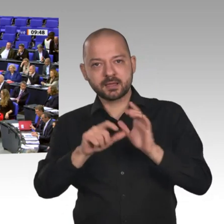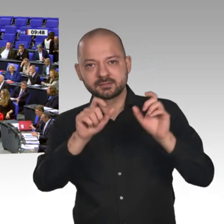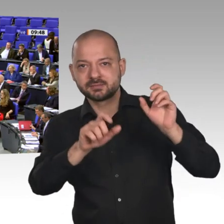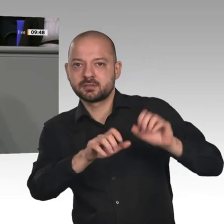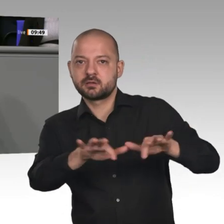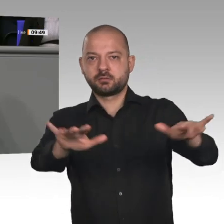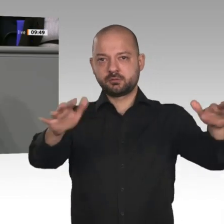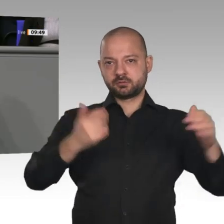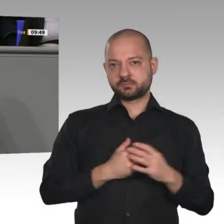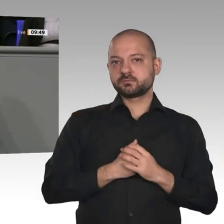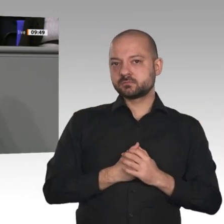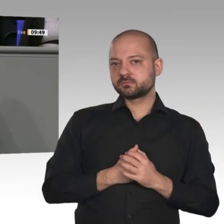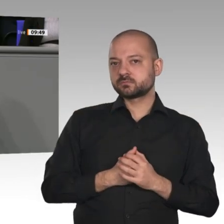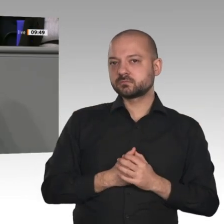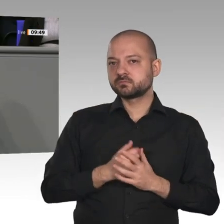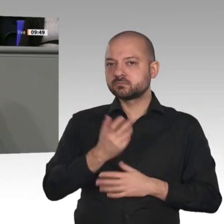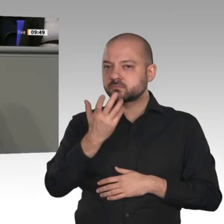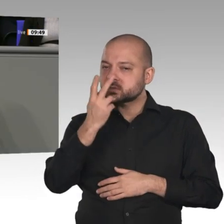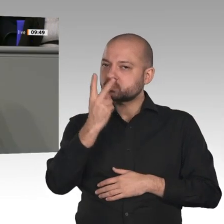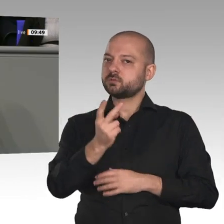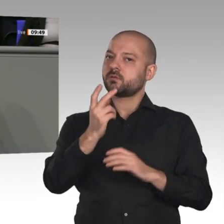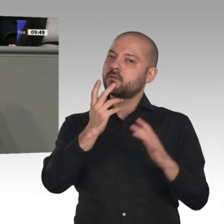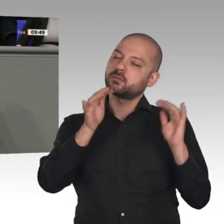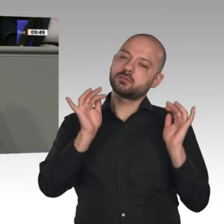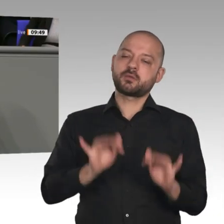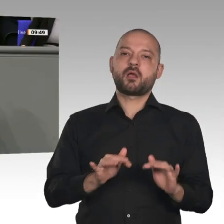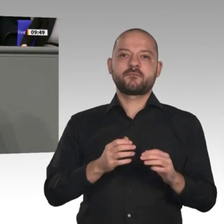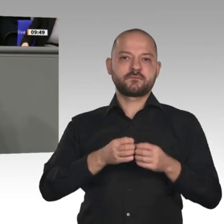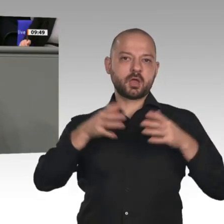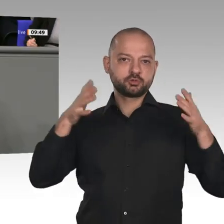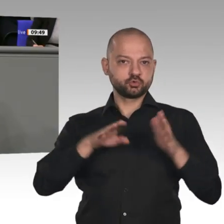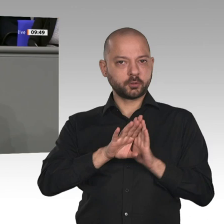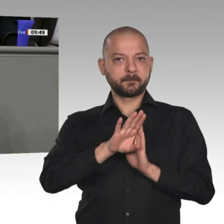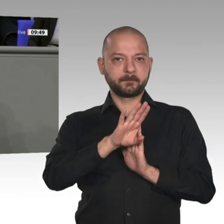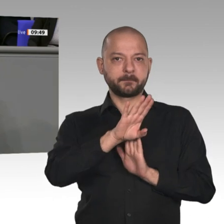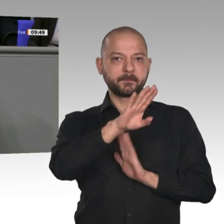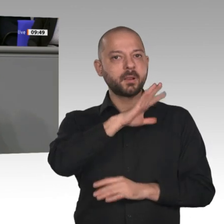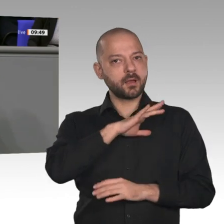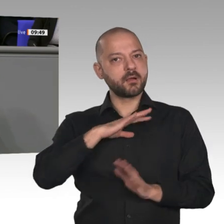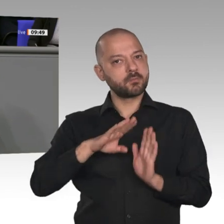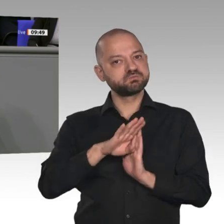Das schafft politischen Spielraum. Aber auch die Themen, die wir behandeln, sind